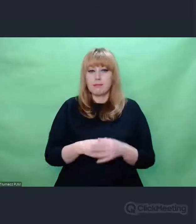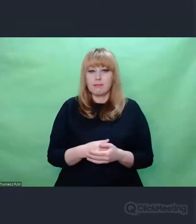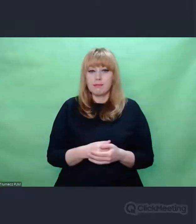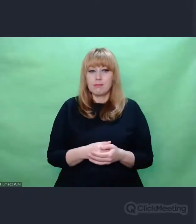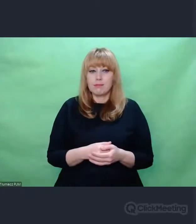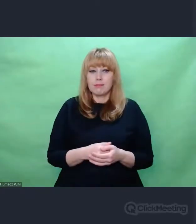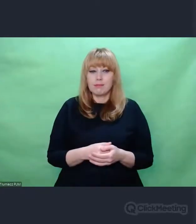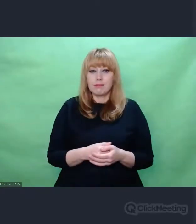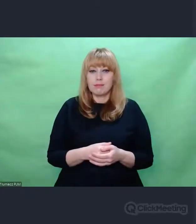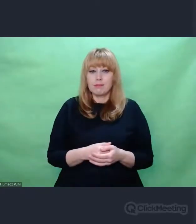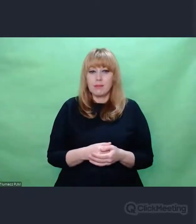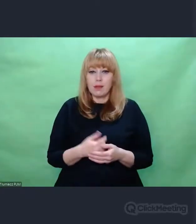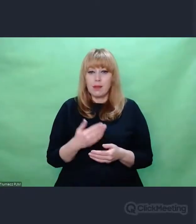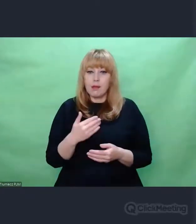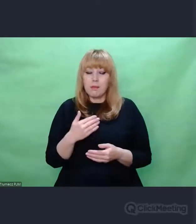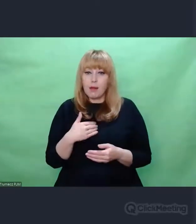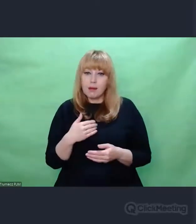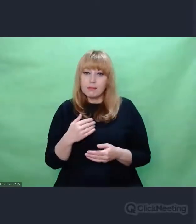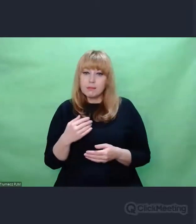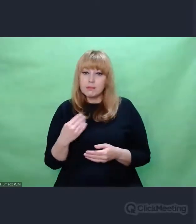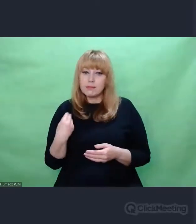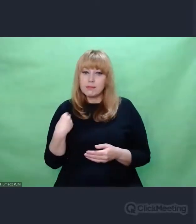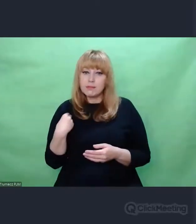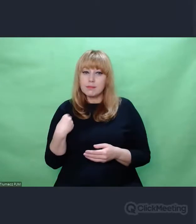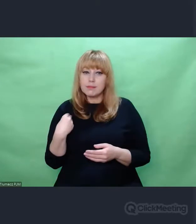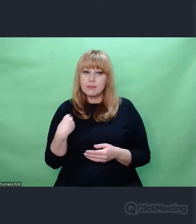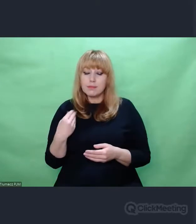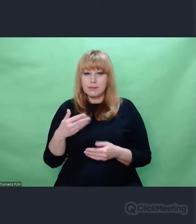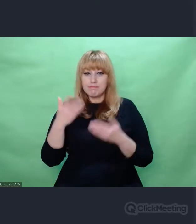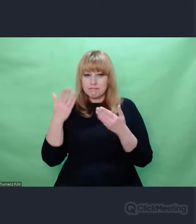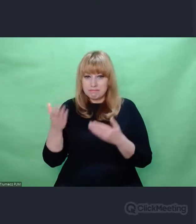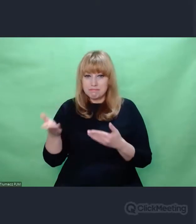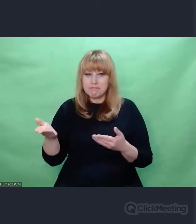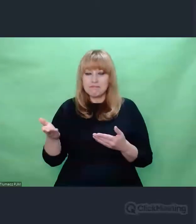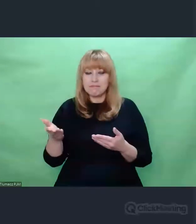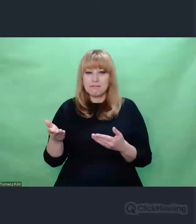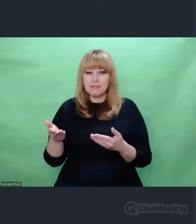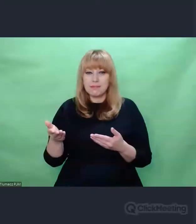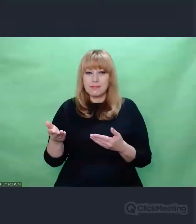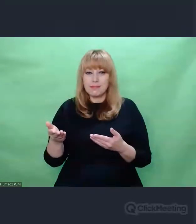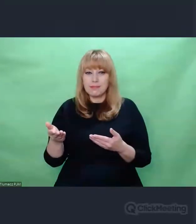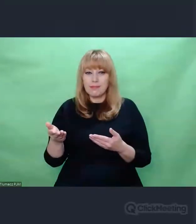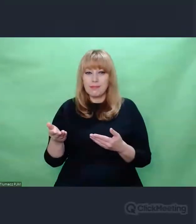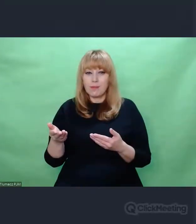Mam tu sygnał od Państwa i do zadawania pytań